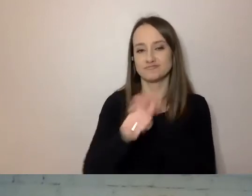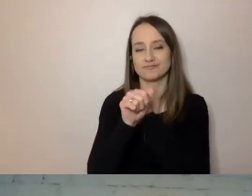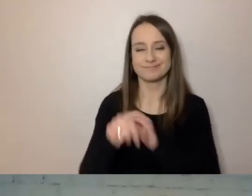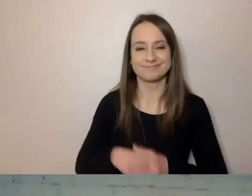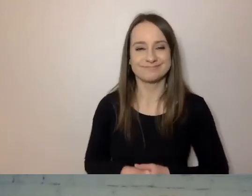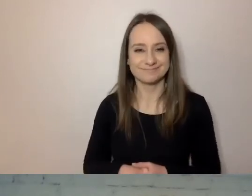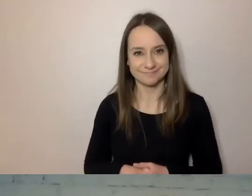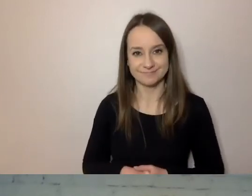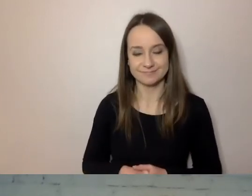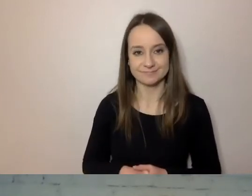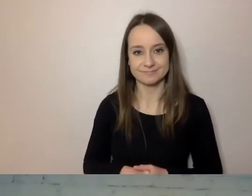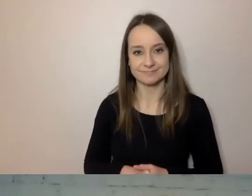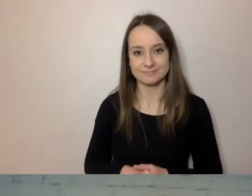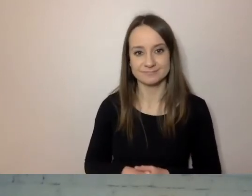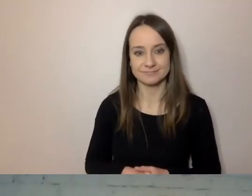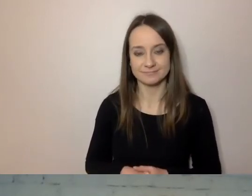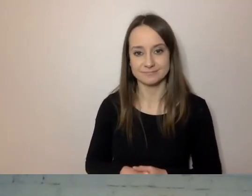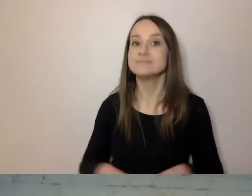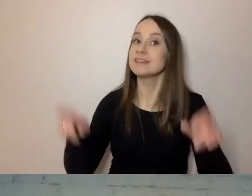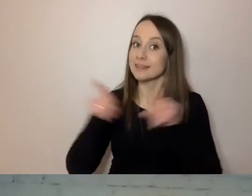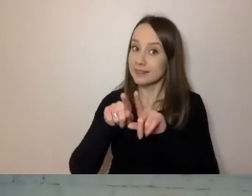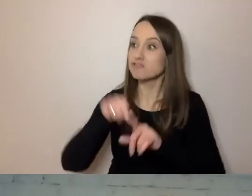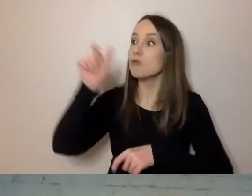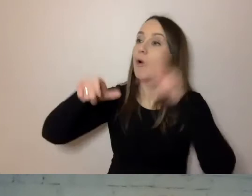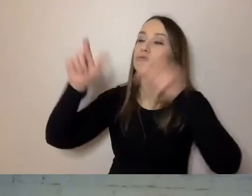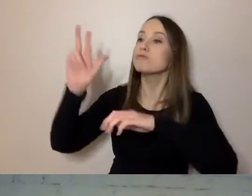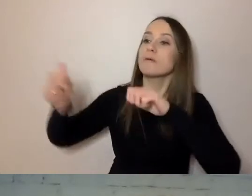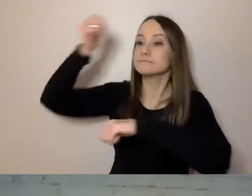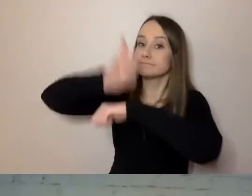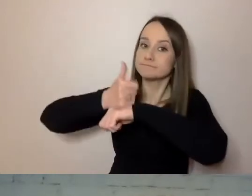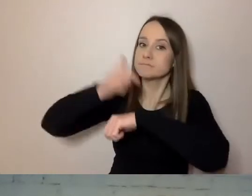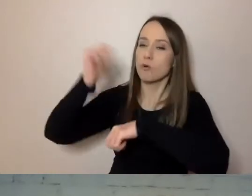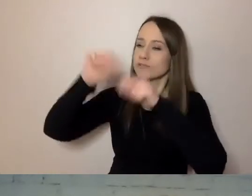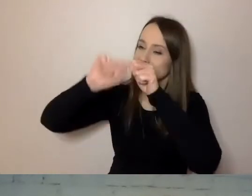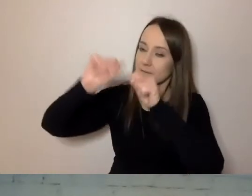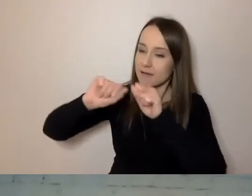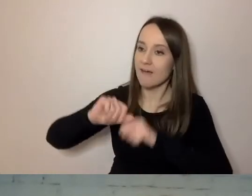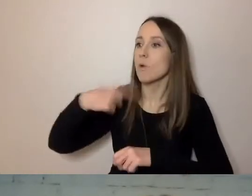Na bieżąco muszą to sprawdzać przełożeni. U nas konsultanci będą robili próbki,